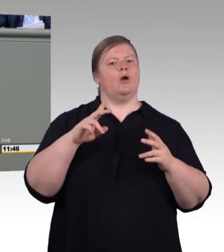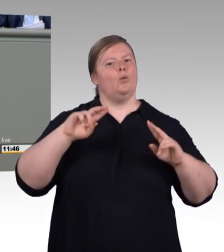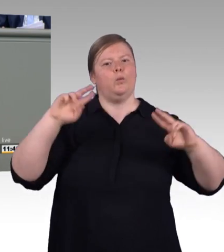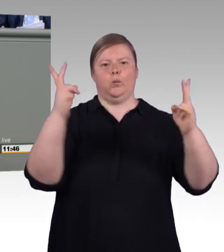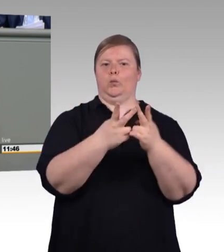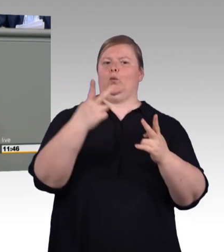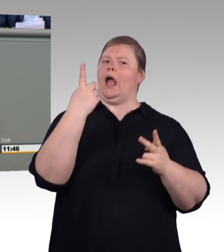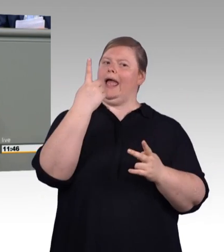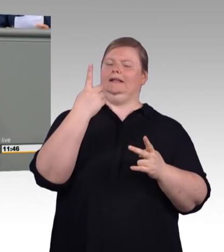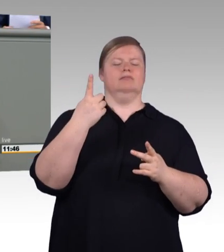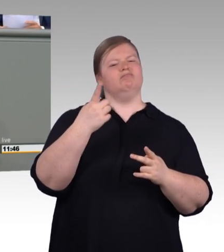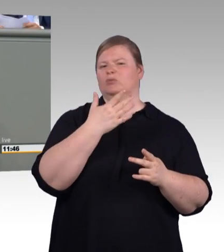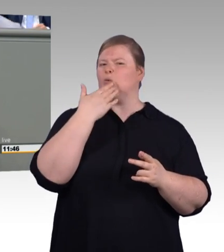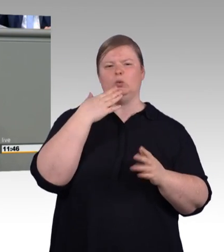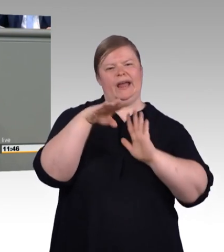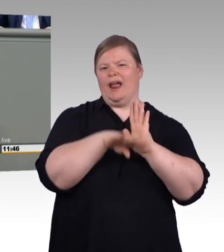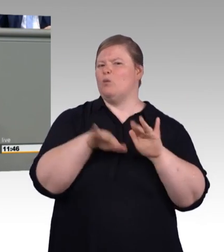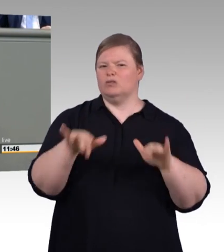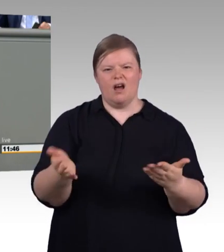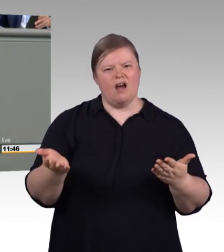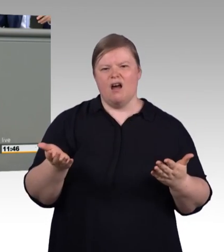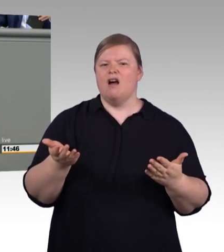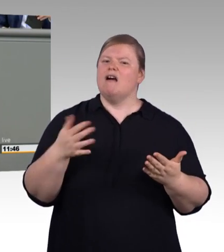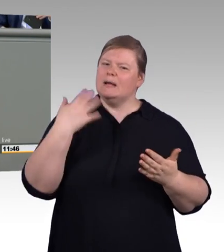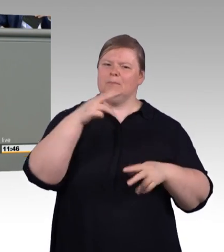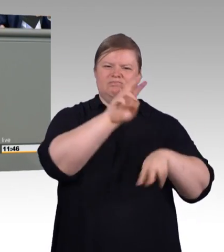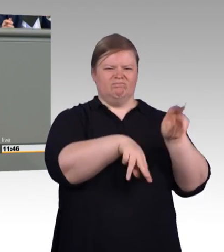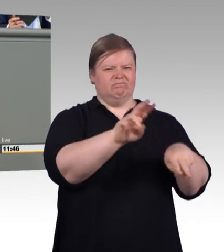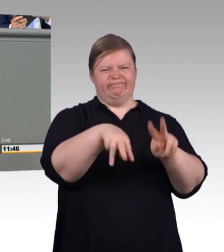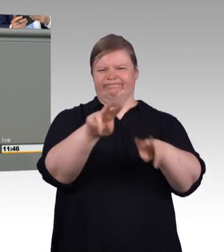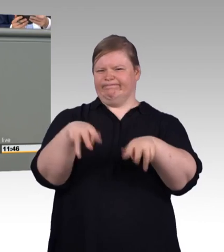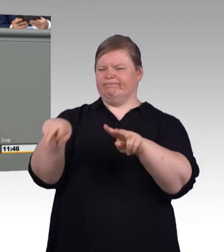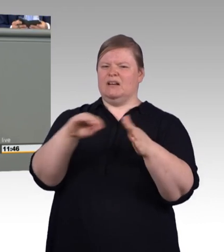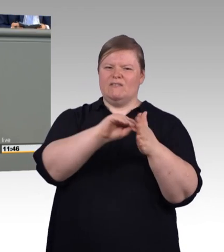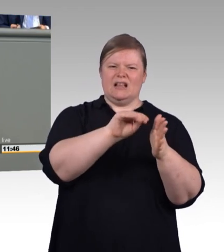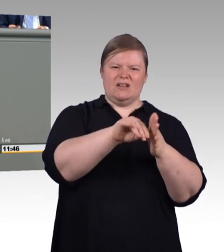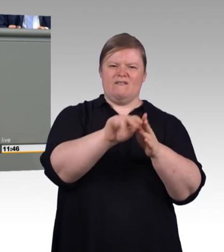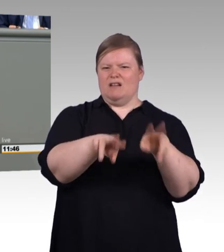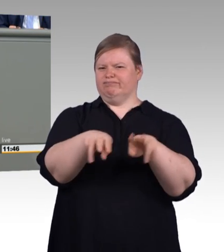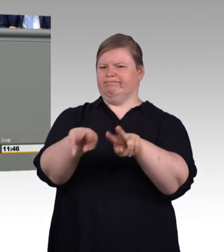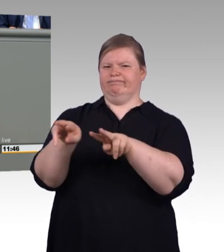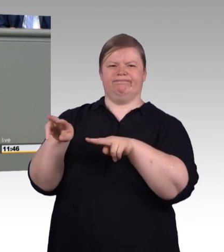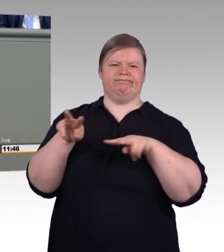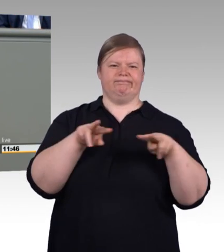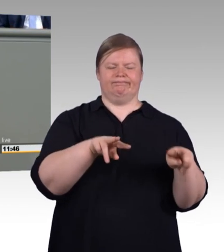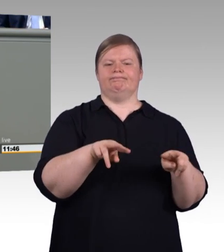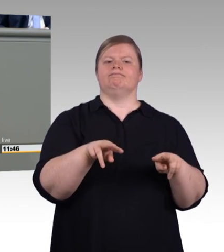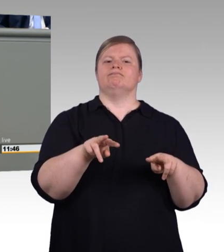als dass sogenannte ausbildungsintegriert dual Studierende im BBiG erfasst sind, aber eben alle anderen nicht.